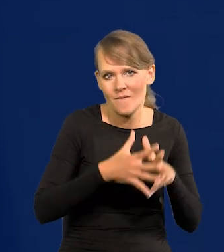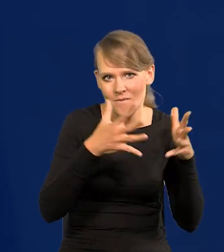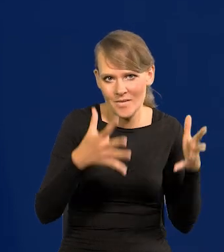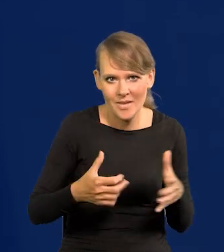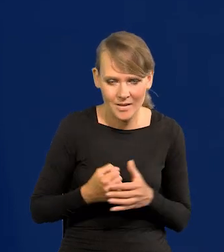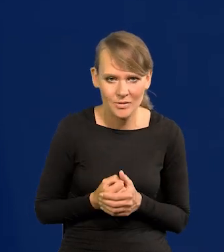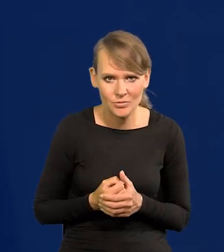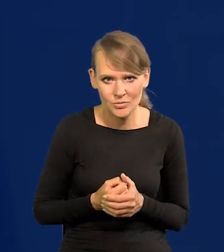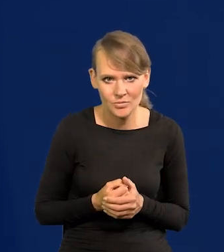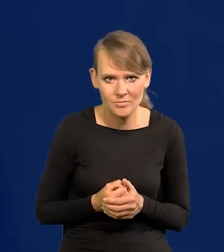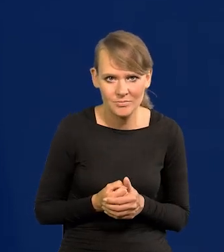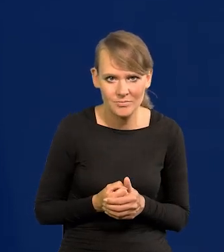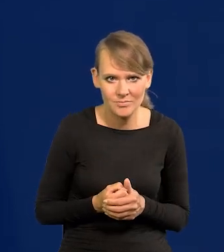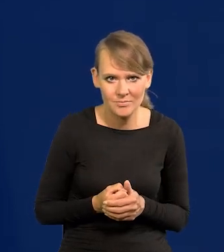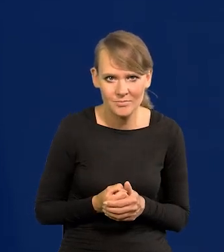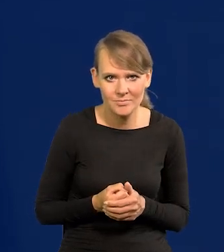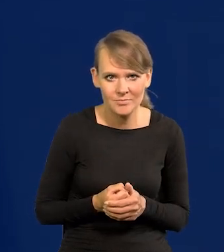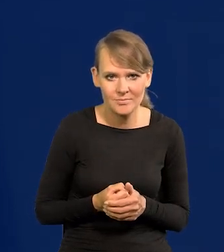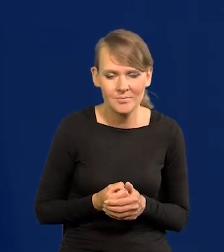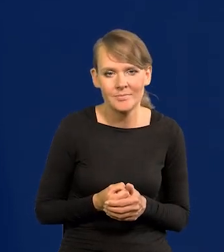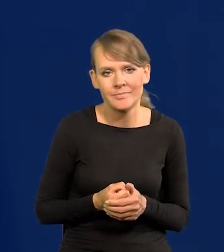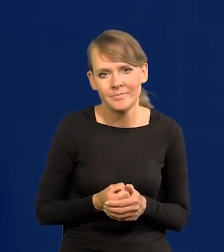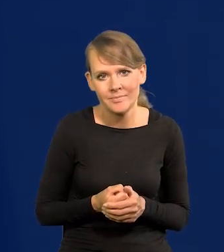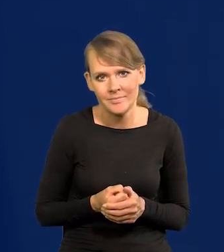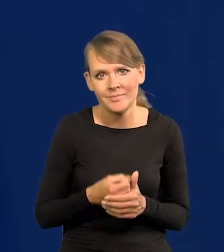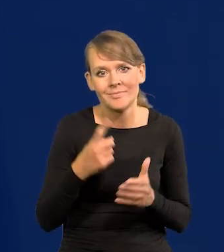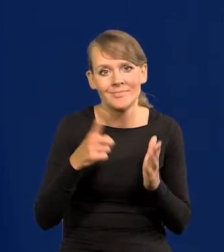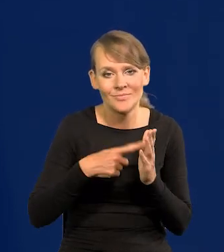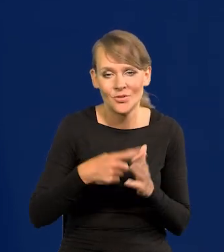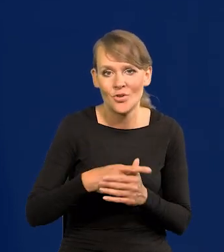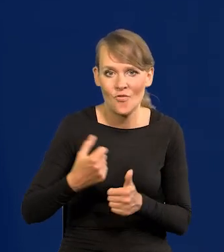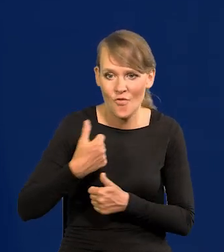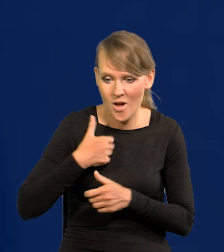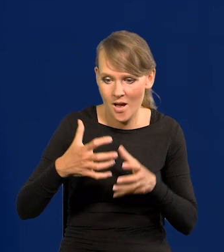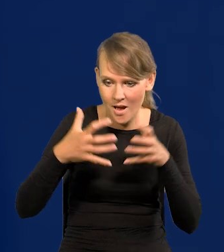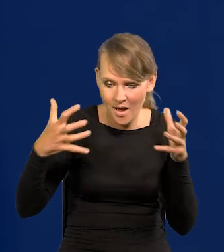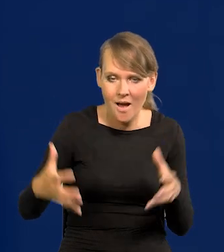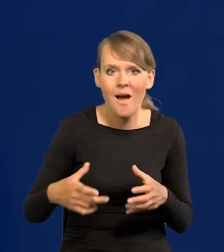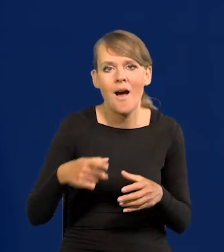z siłami zbrojnymi idzie ogólne poważanie dla danego kraju, siła, liczenie się z nim.